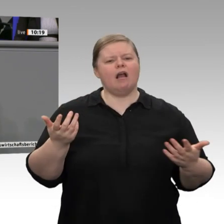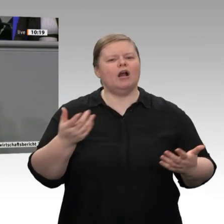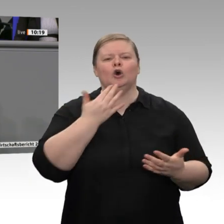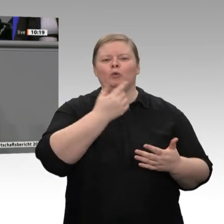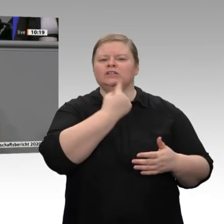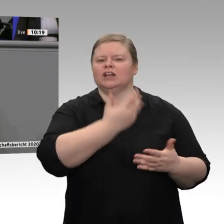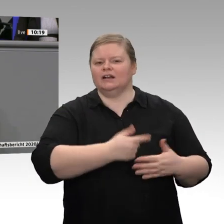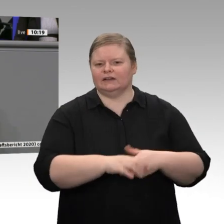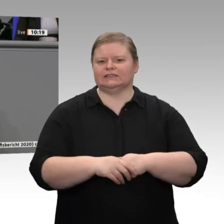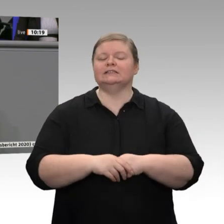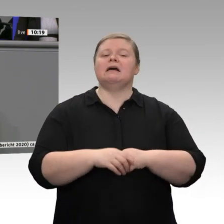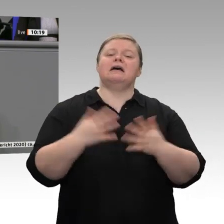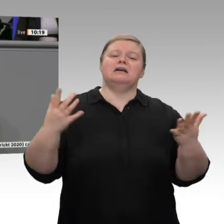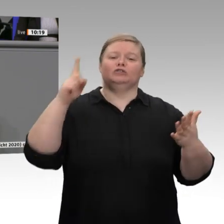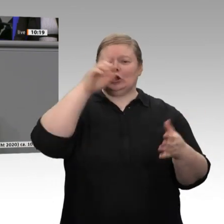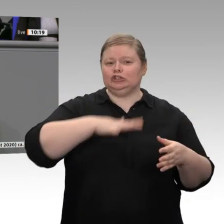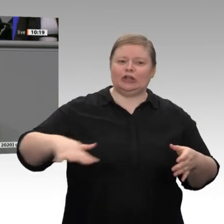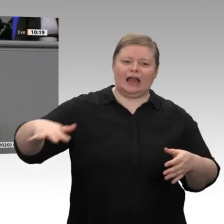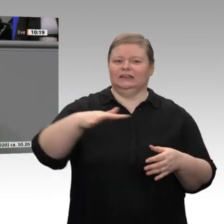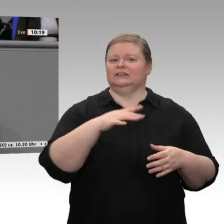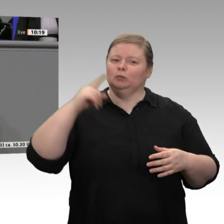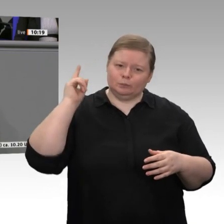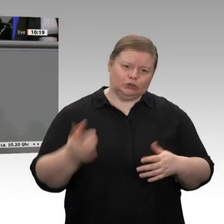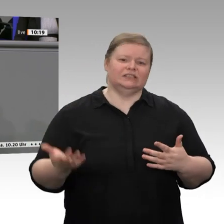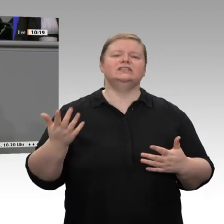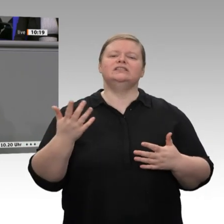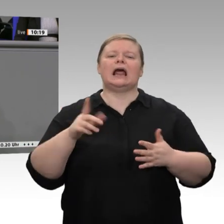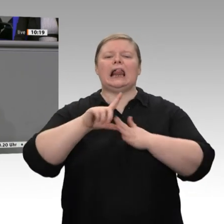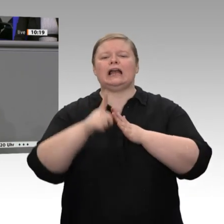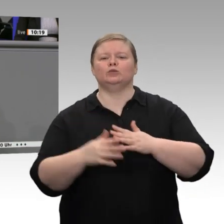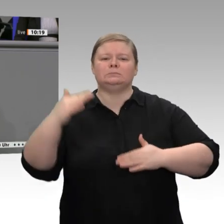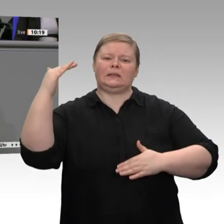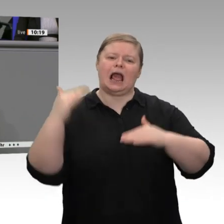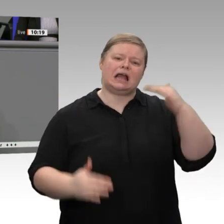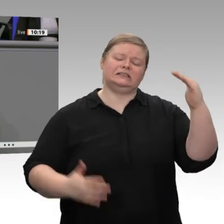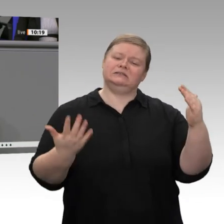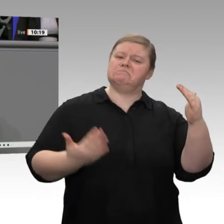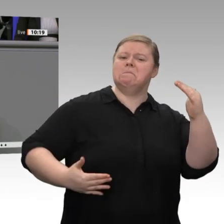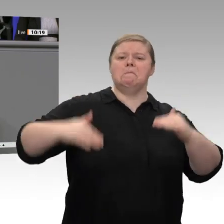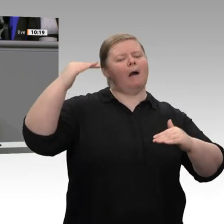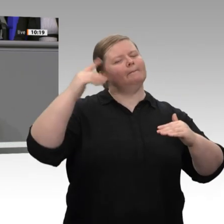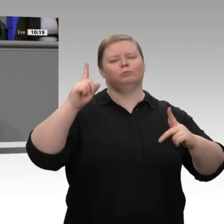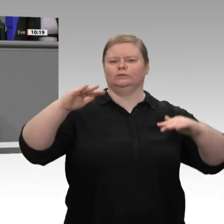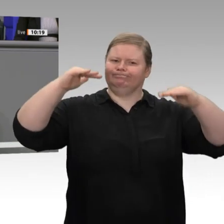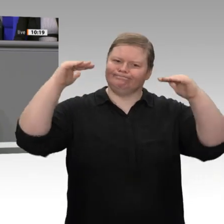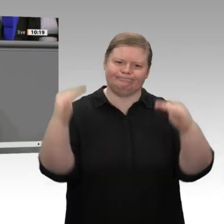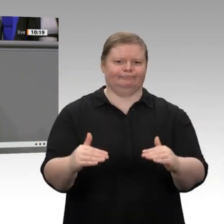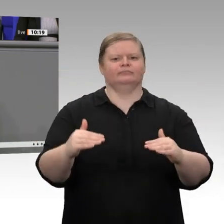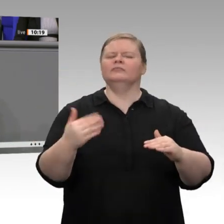nicht mit Griechenland oder Bulgarien, sondern als Europa insgesamt mit den USA und China. Das verkennen Sie komplett. Wenn